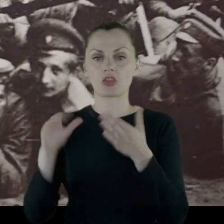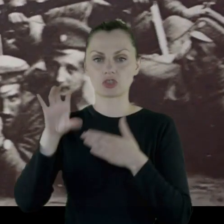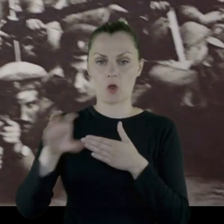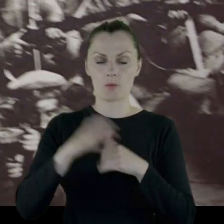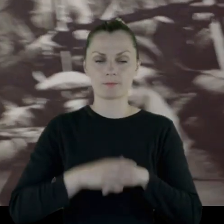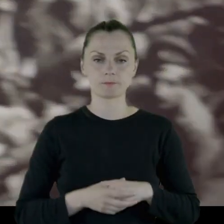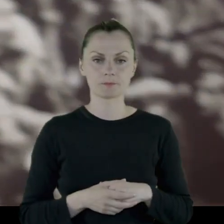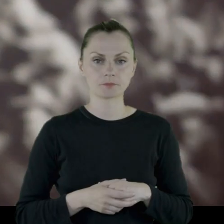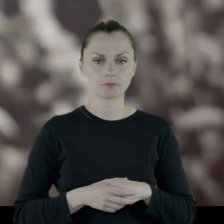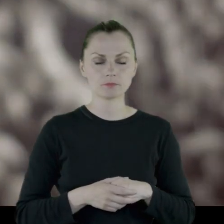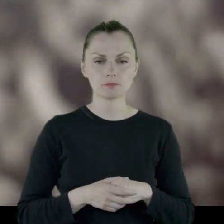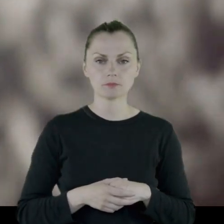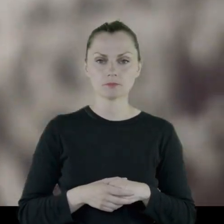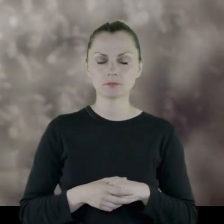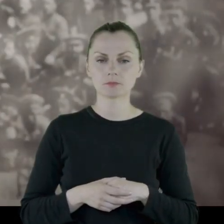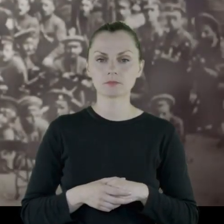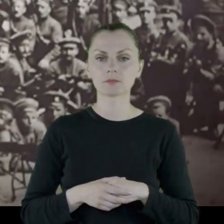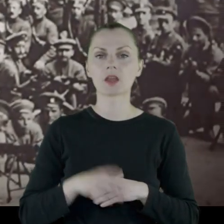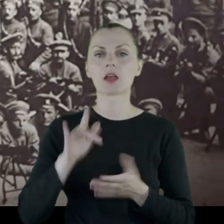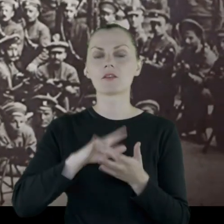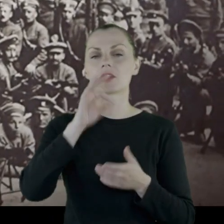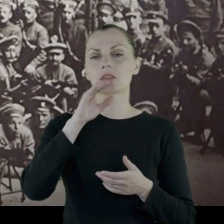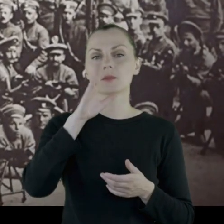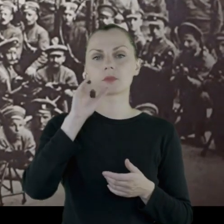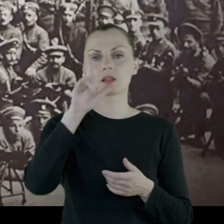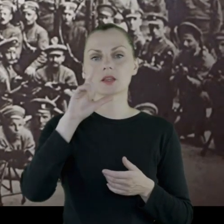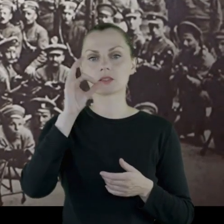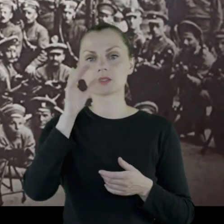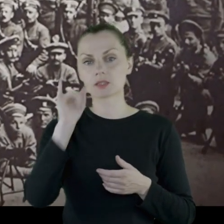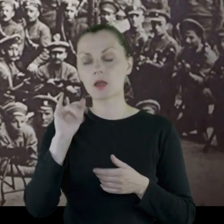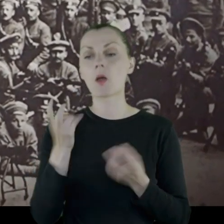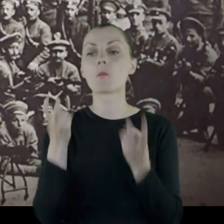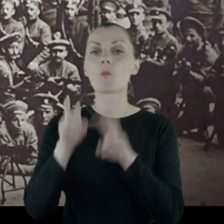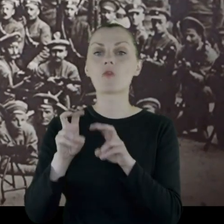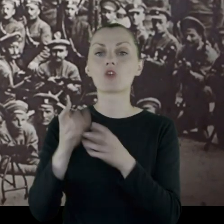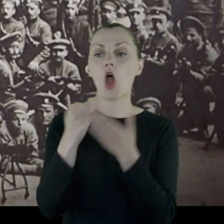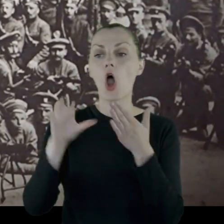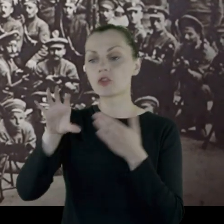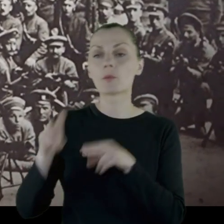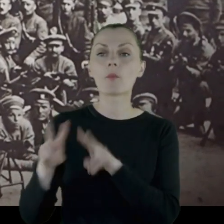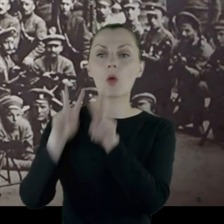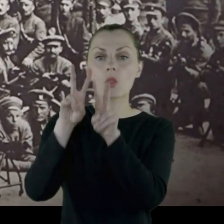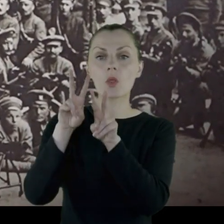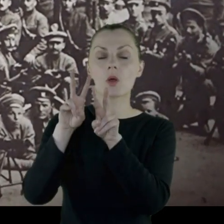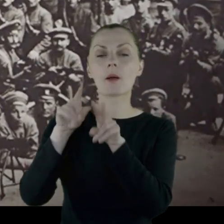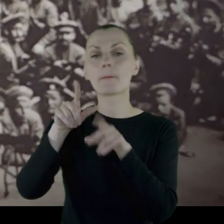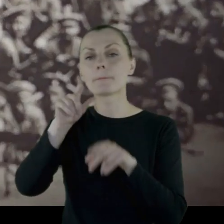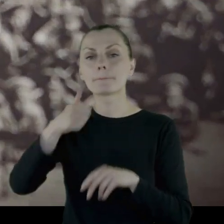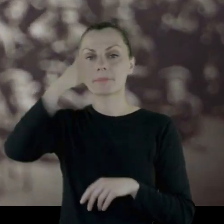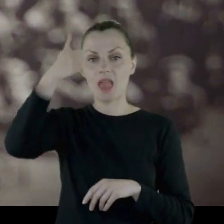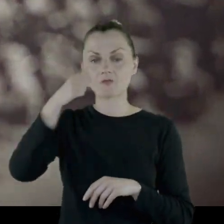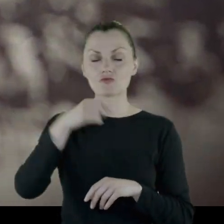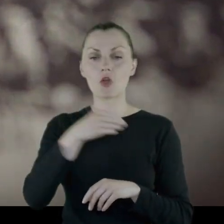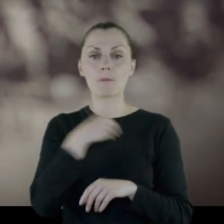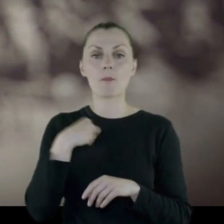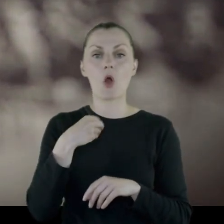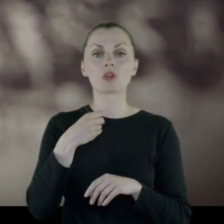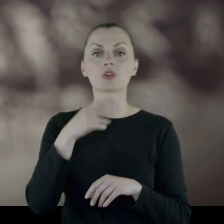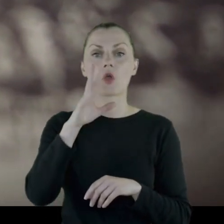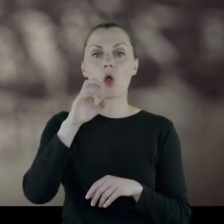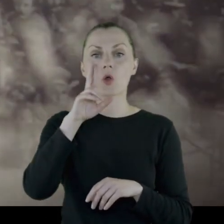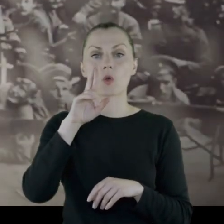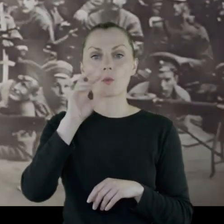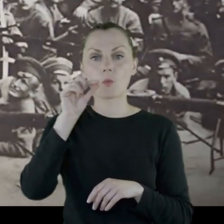m.in. w Tbilisi powstaje oddział podległy pod 1. Polski Korpus w Rosji